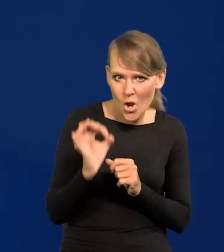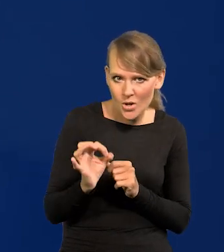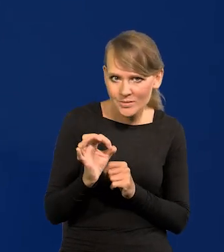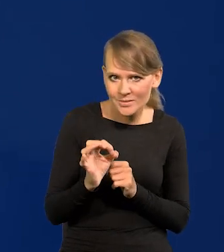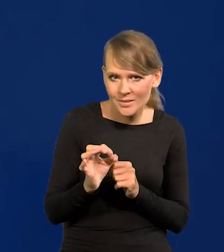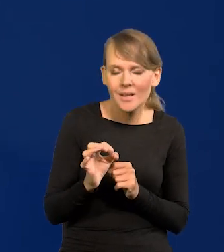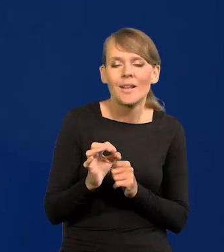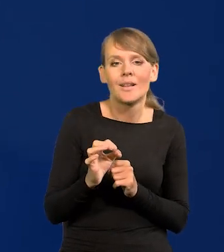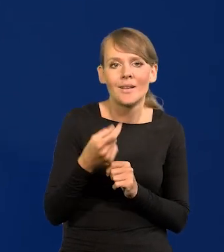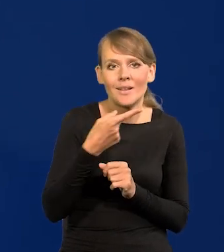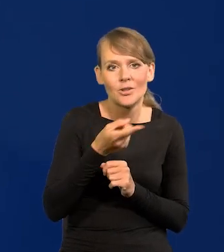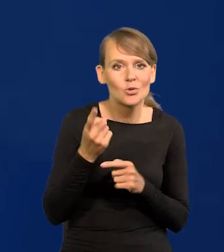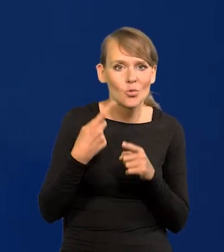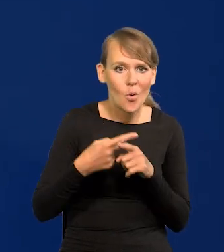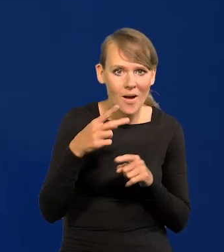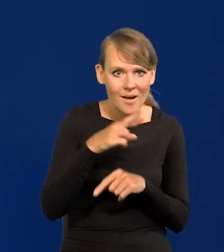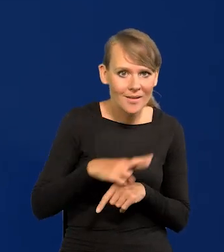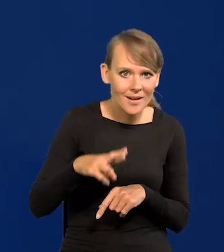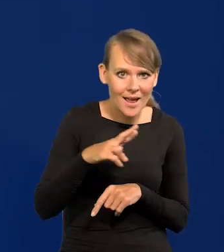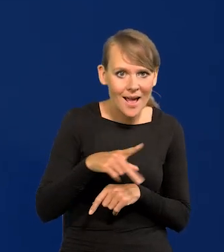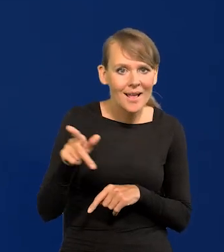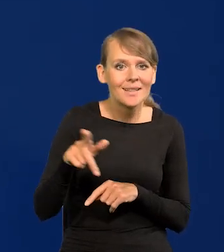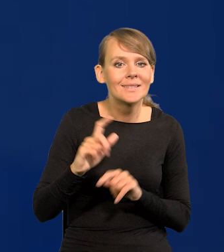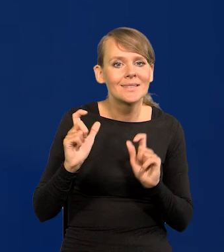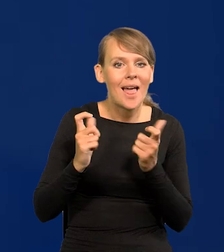Szczególnie ci członkowie Rady wysłani przez Senat